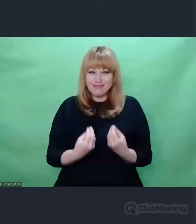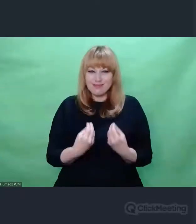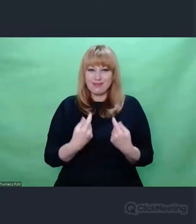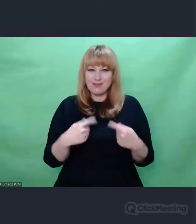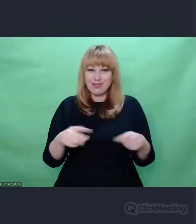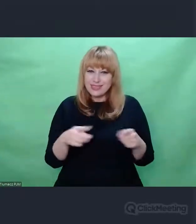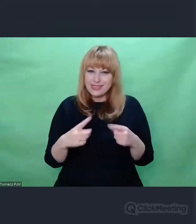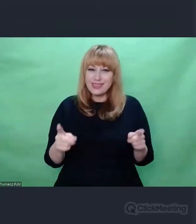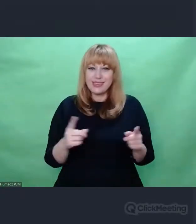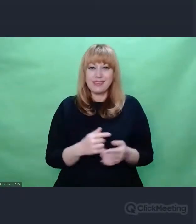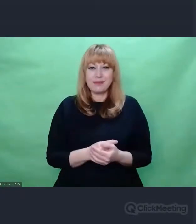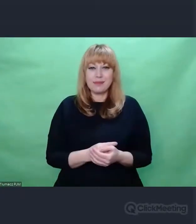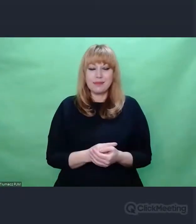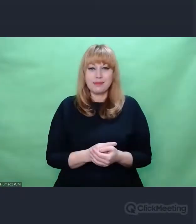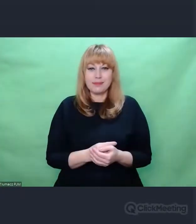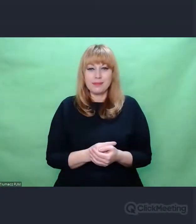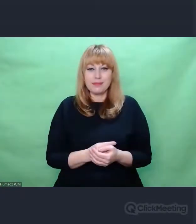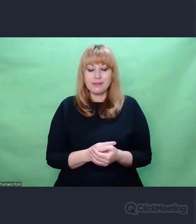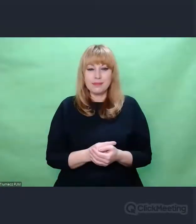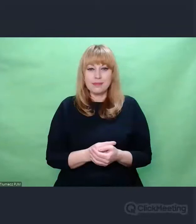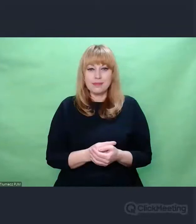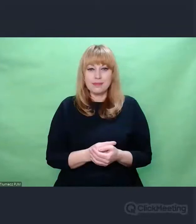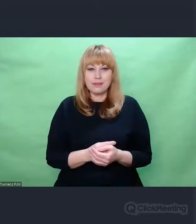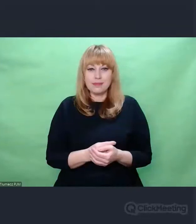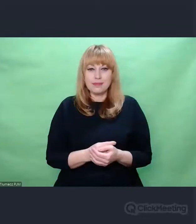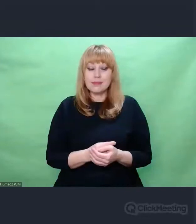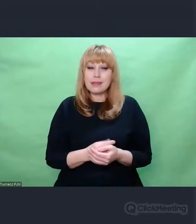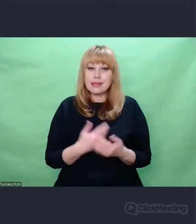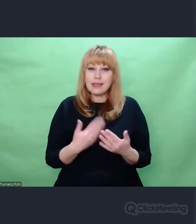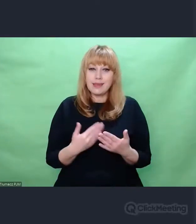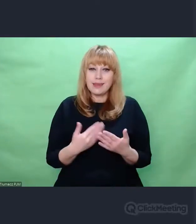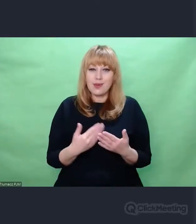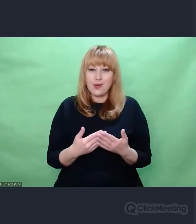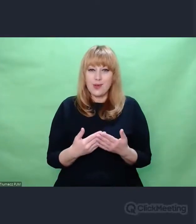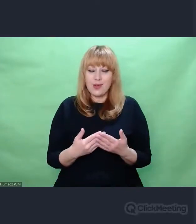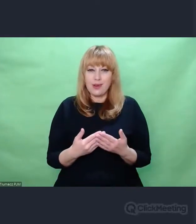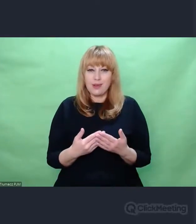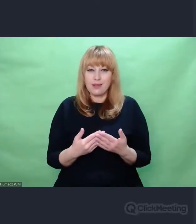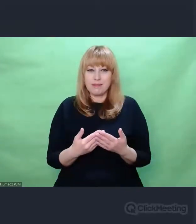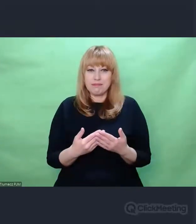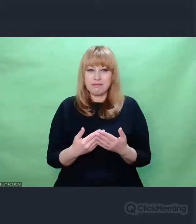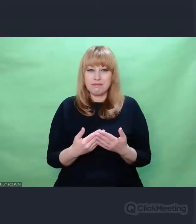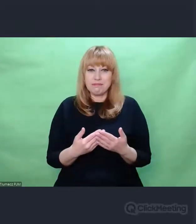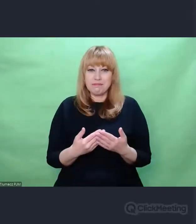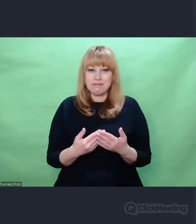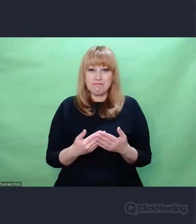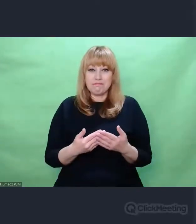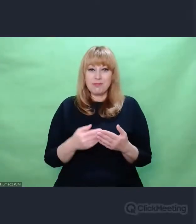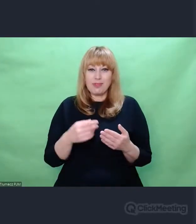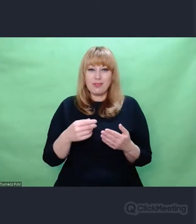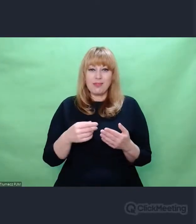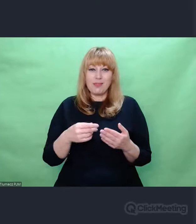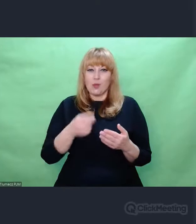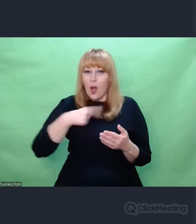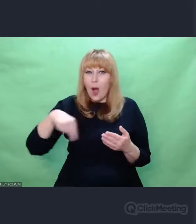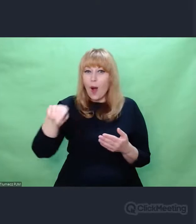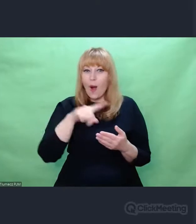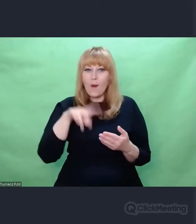I samo to dla mnie jest ogromną inspiracją twórczą.